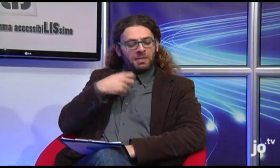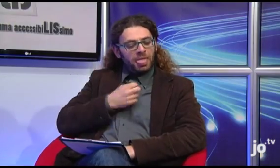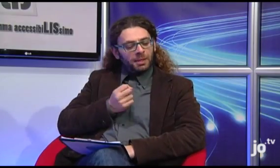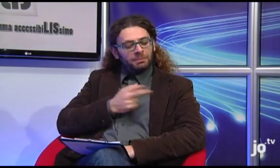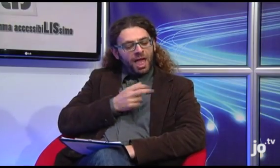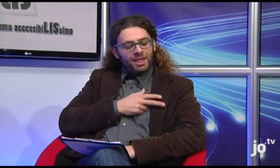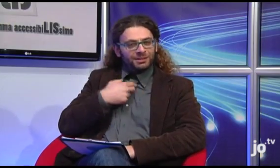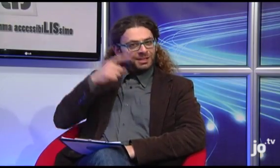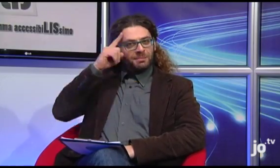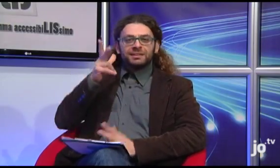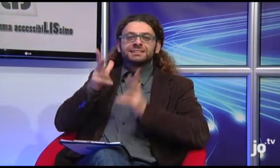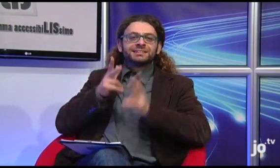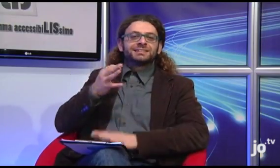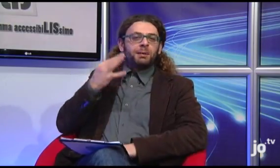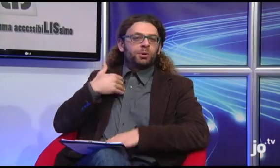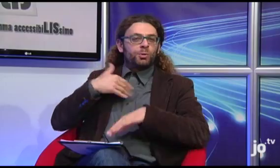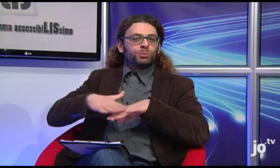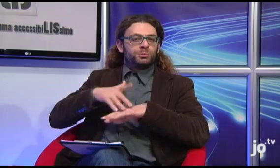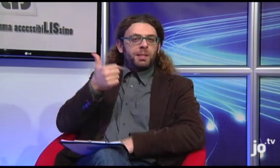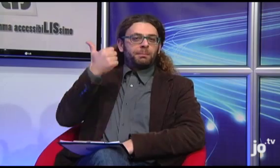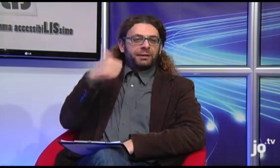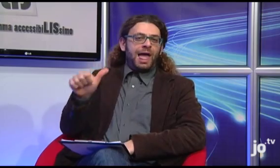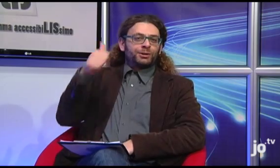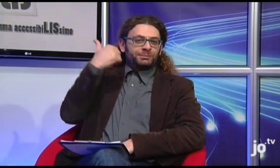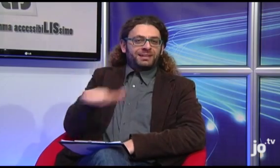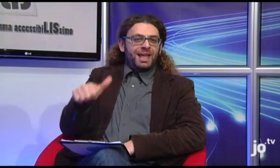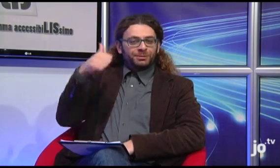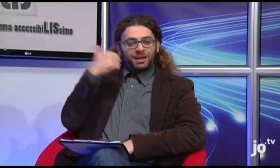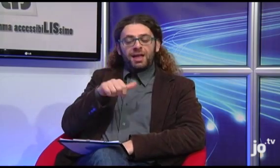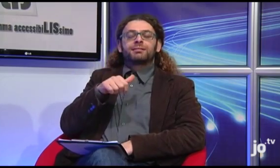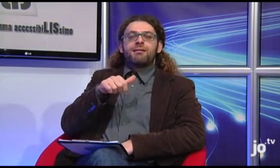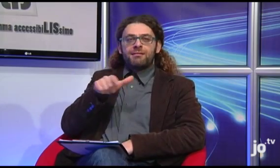che il termine religioso "peccato" si segnasse in questo modo, io avevo sempre utilizzato allora il segno di "peccato" in senso di esclamazione!